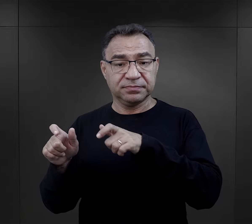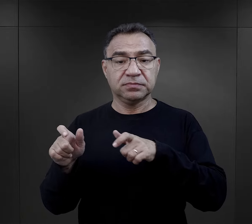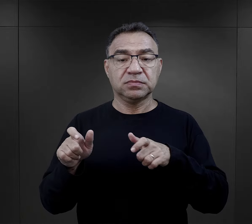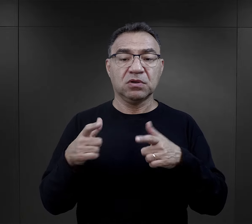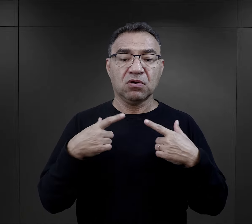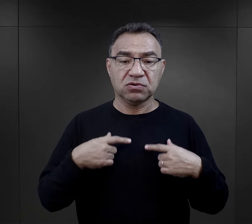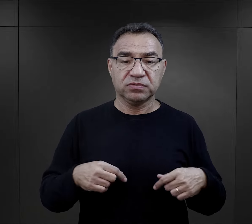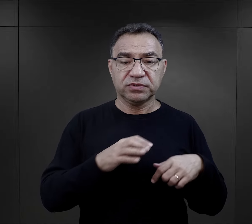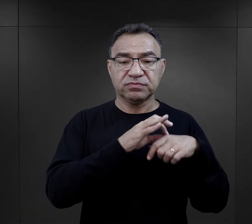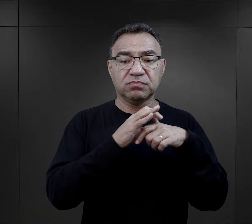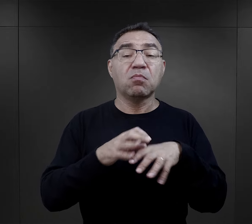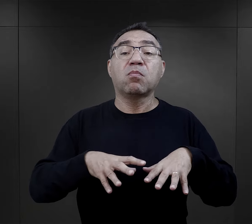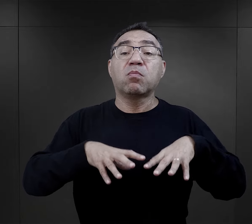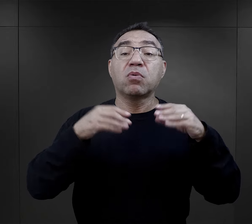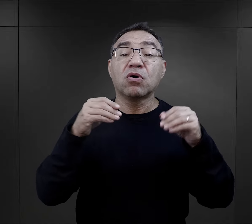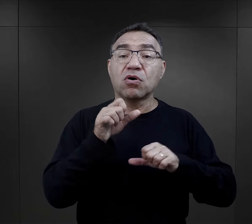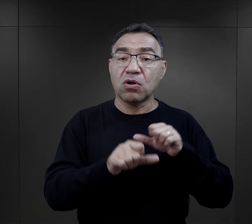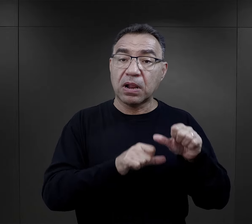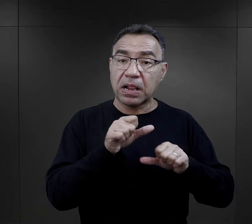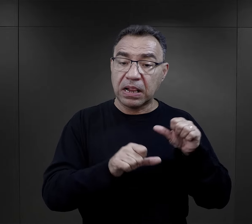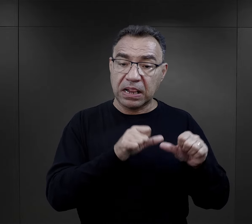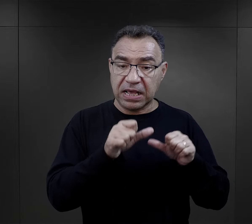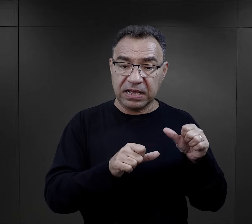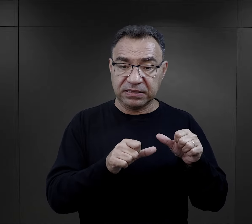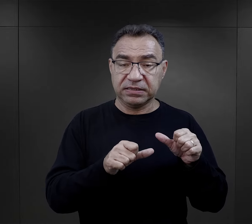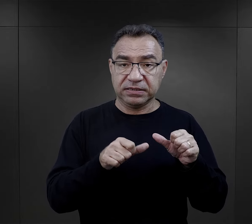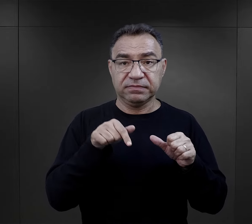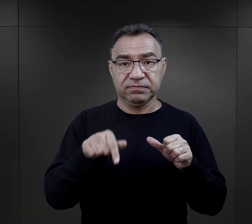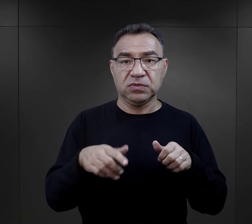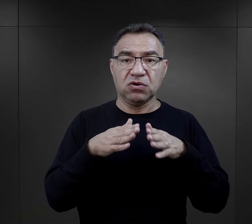przywiezionych w pierwszych latach istnienia obozu